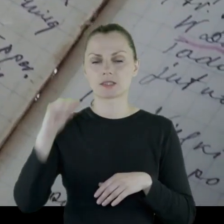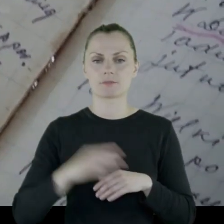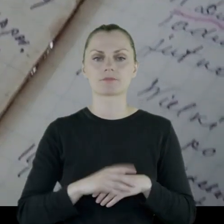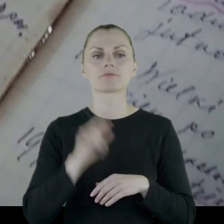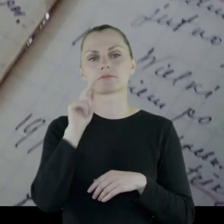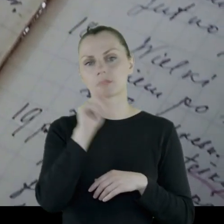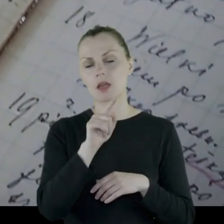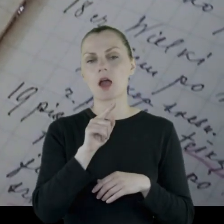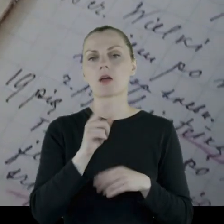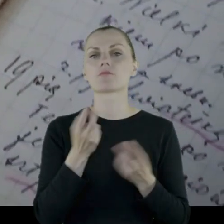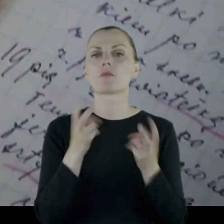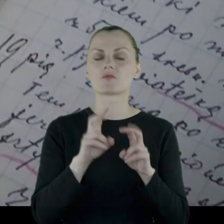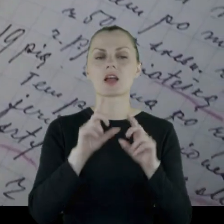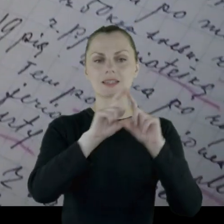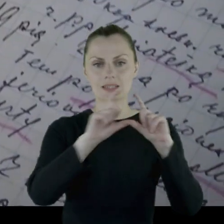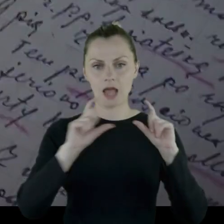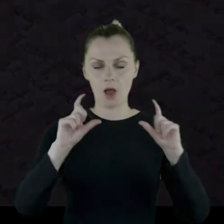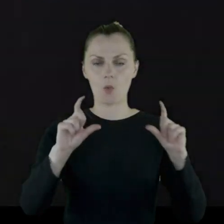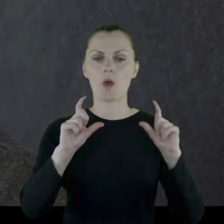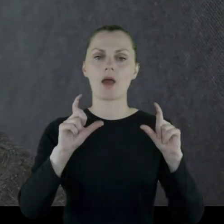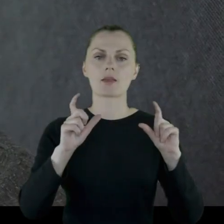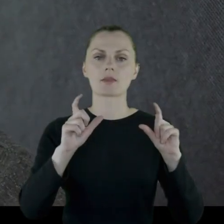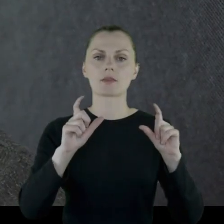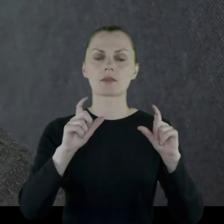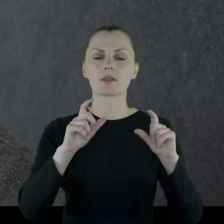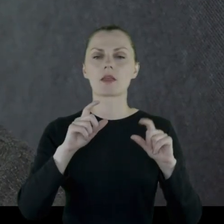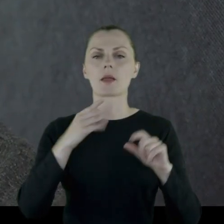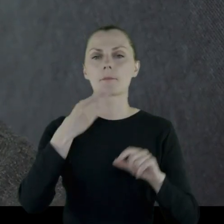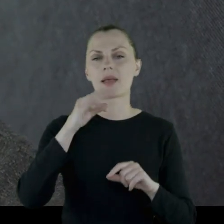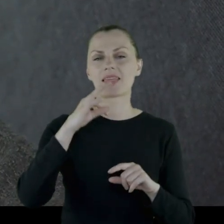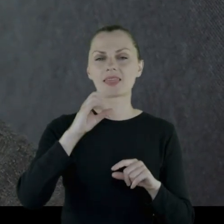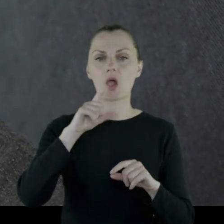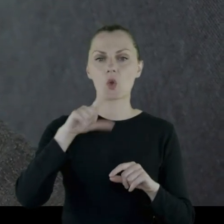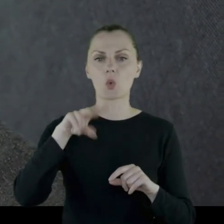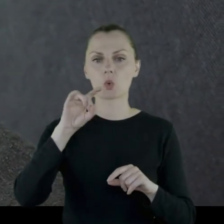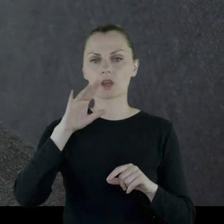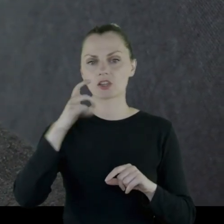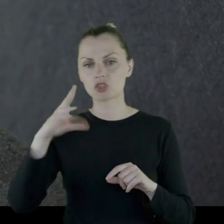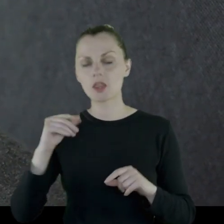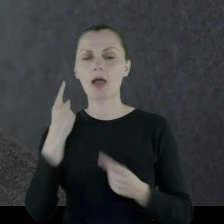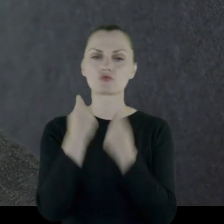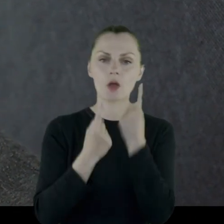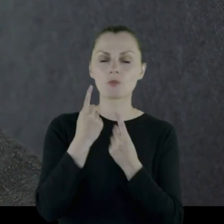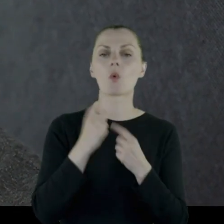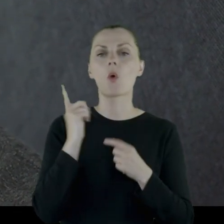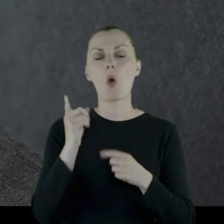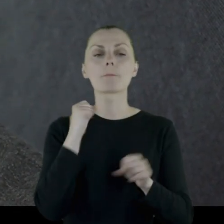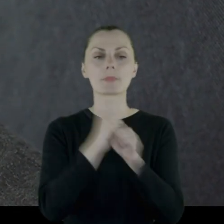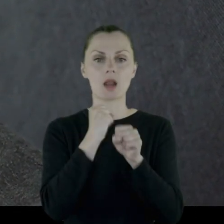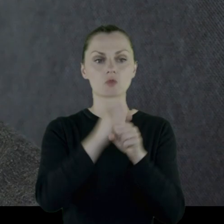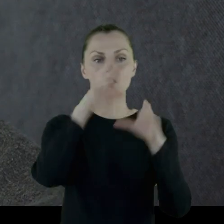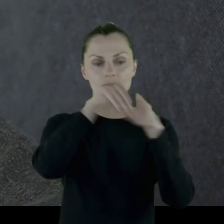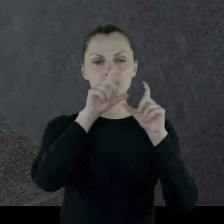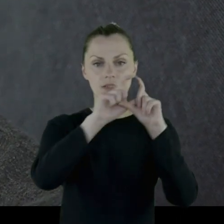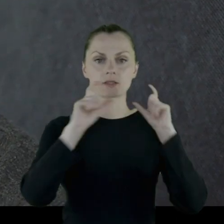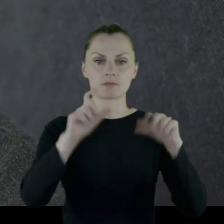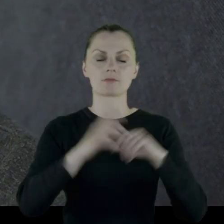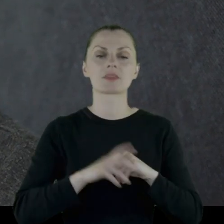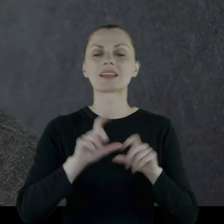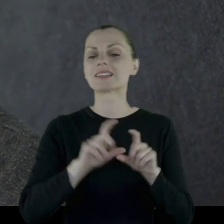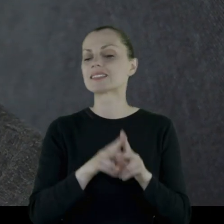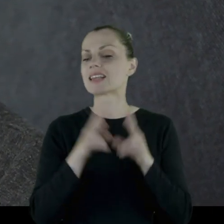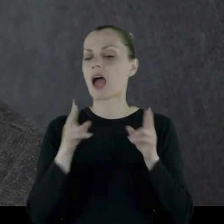Tam powstają zakłady metalurgiczne, przemysłowe i on jest pracownikiem tychże zakładów